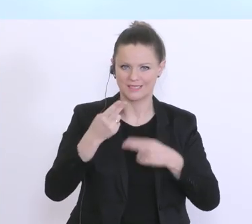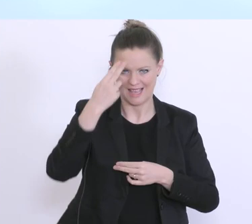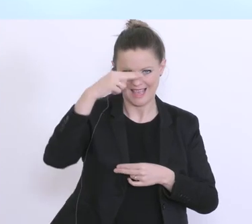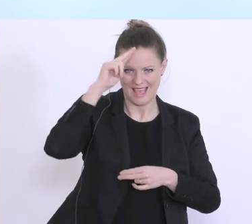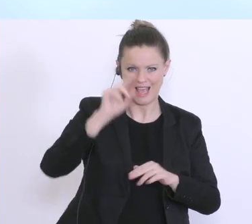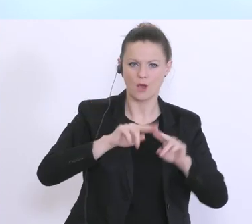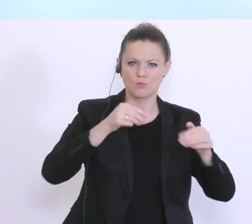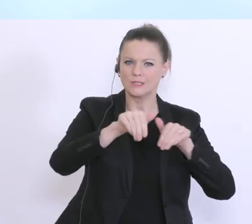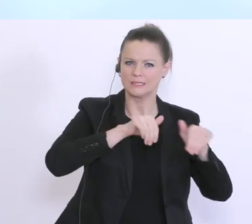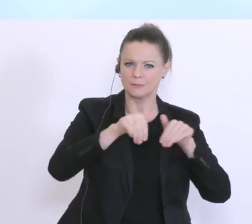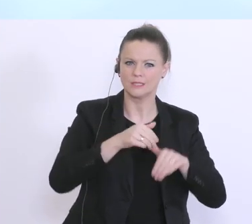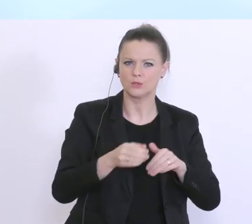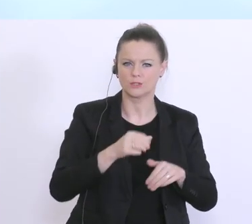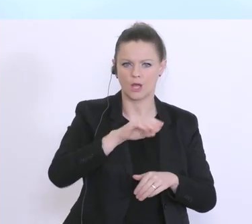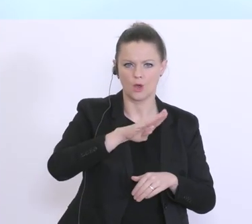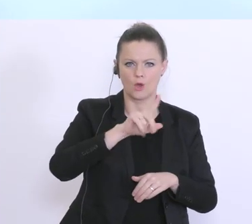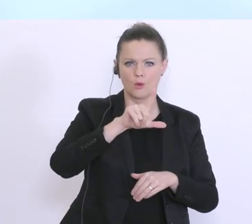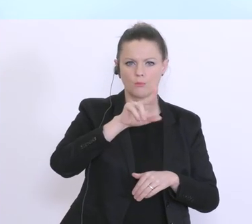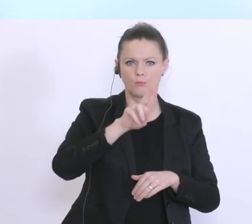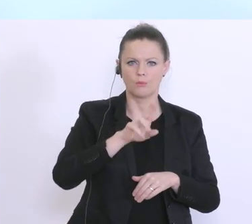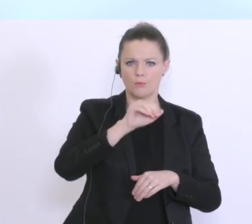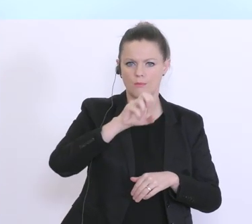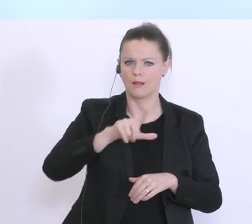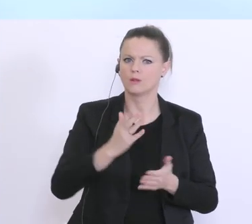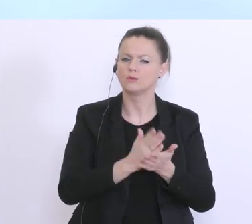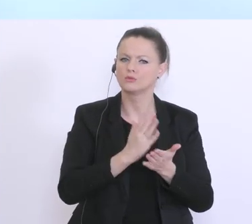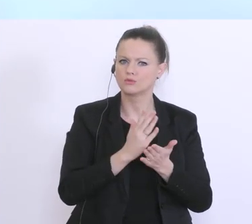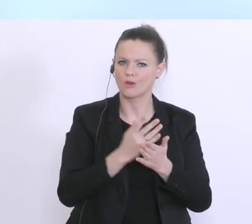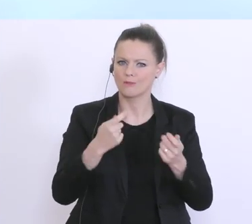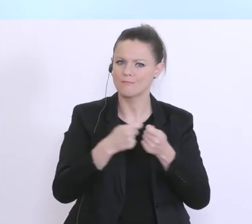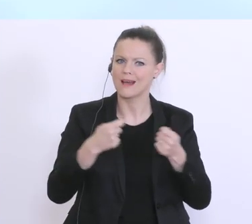hat ja bereits die wesentlichen Eckpunkte des Maßnahmenpakets vorgestellt,